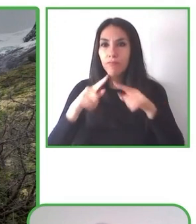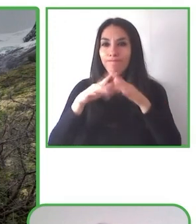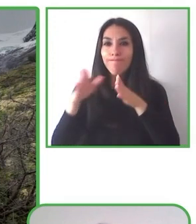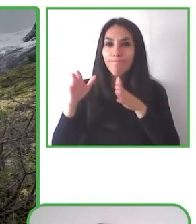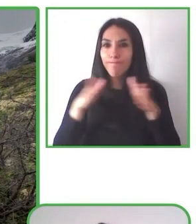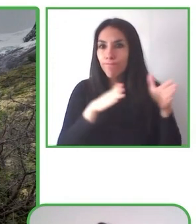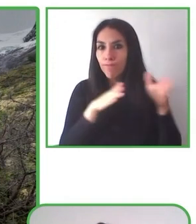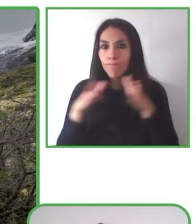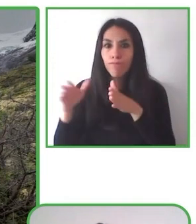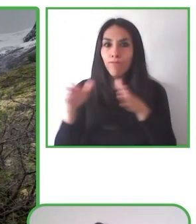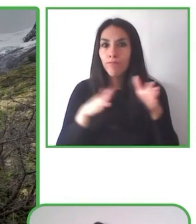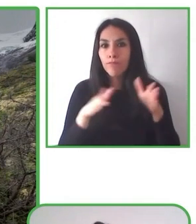que nosotros hacemos como fundación.